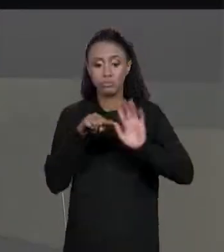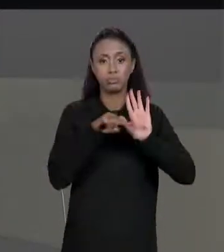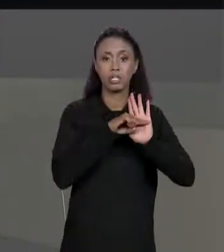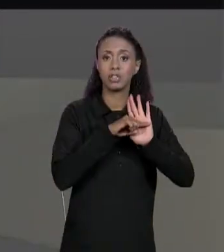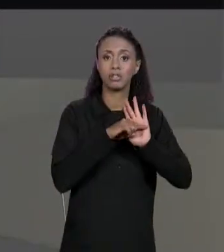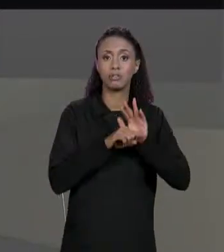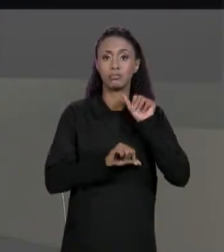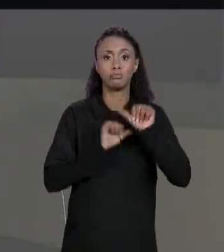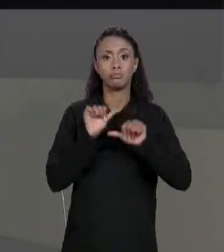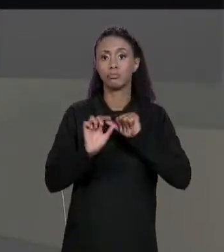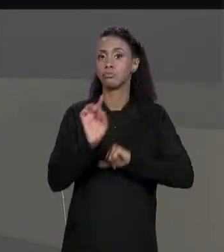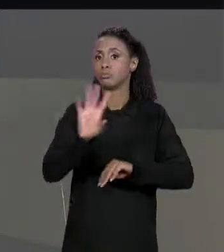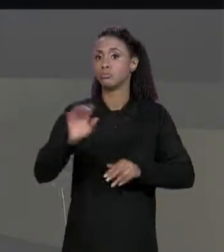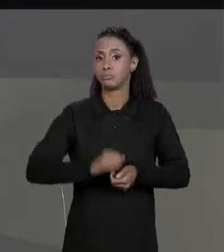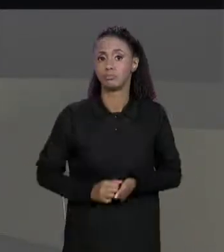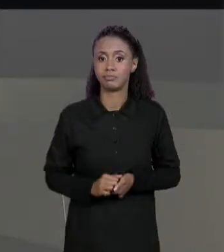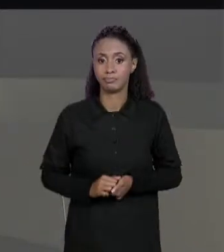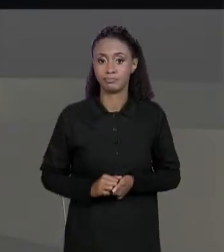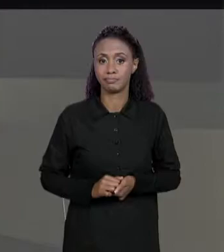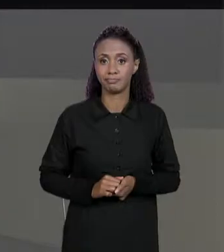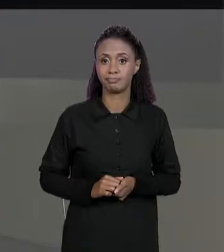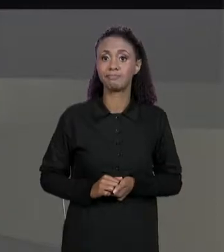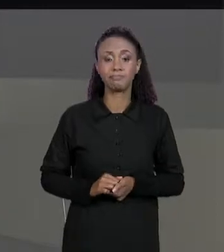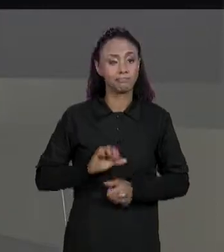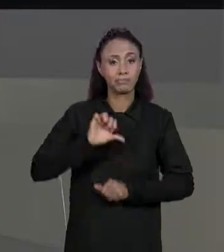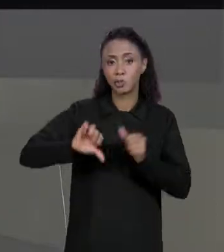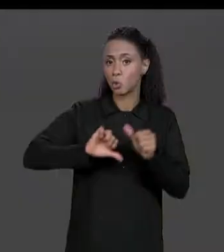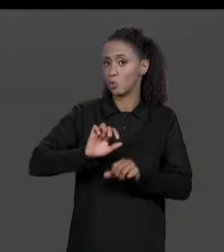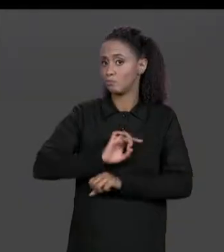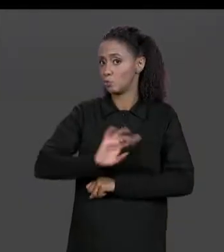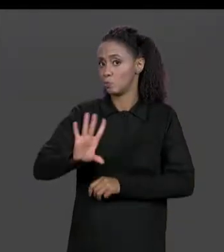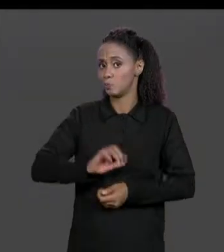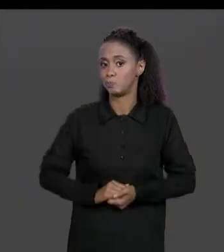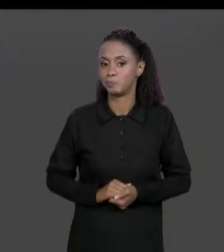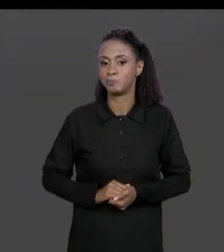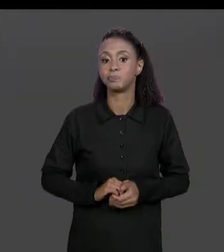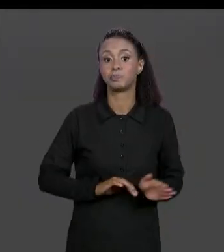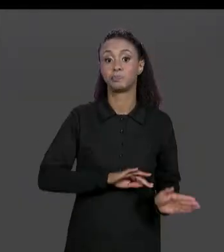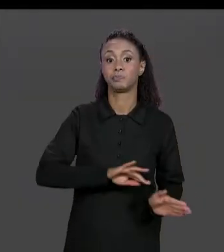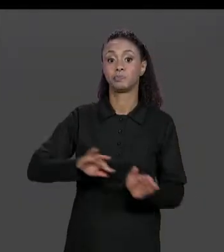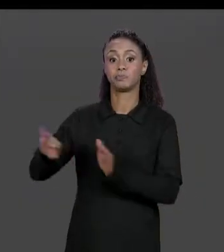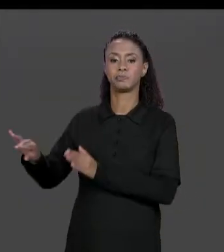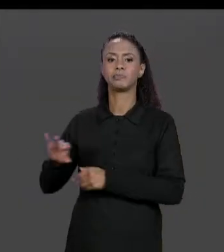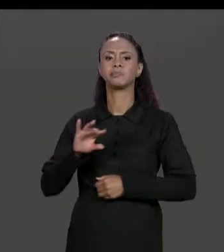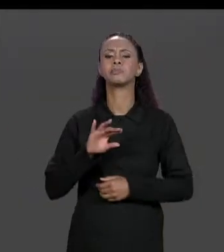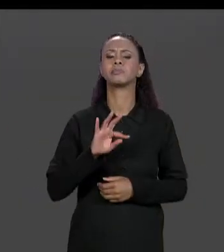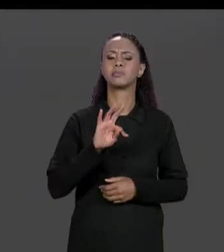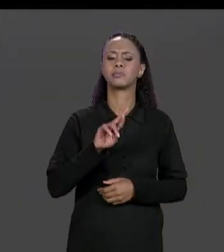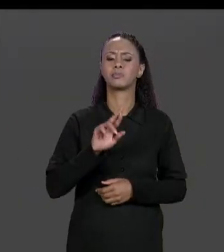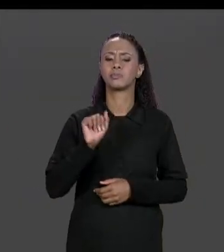O SINAL DE "MAIS" POR UM SINAL DE "MENOS". MATRIZ TRANSPOSTA; O QUE ERA A MATRIZ TRANSPOSTA?